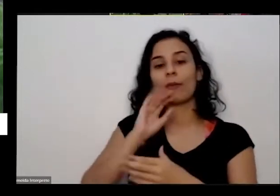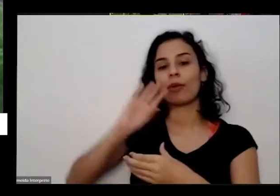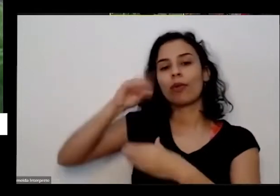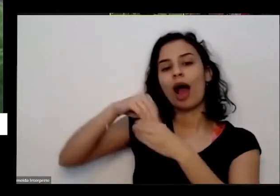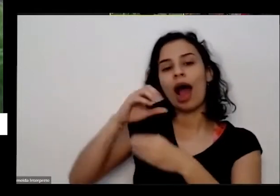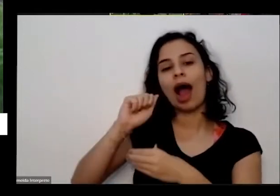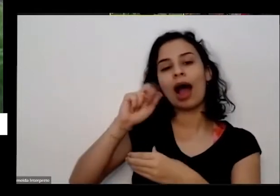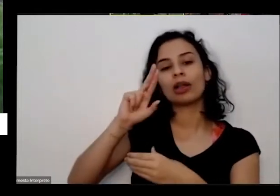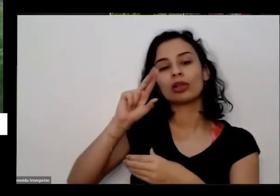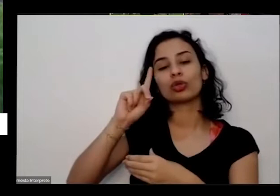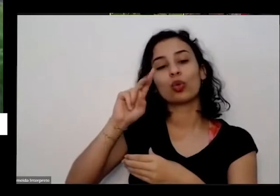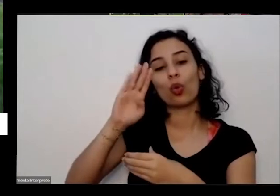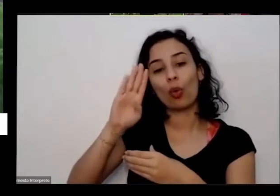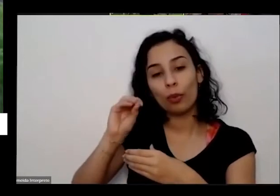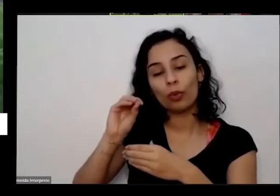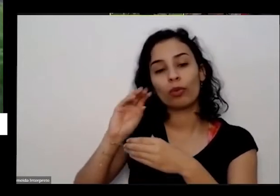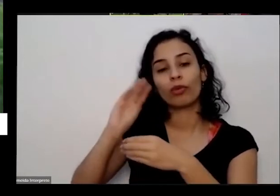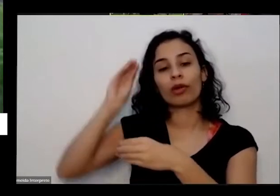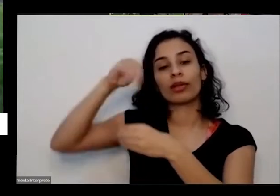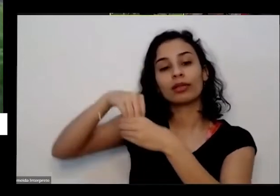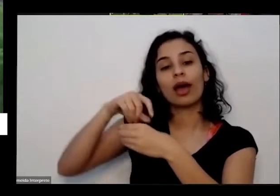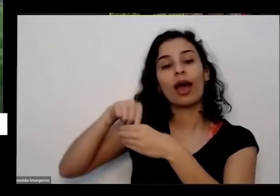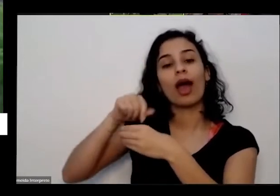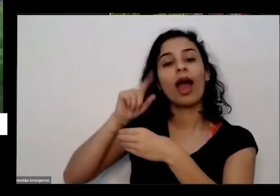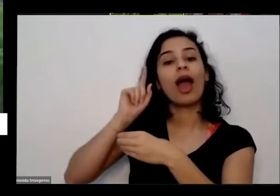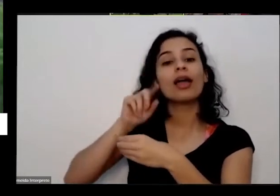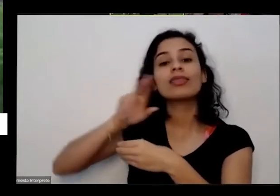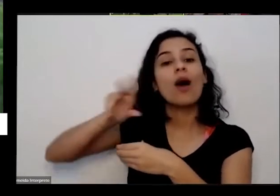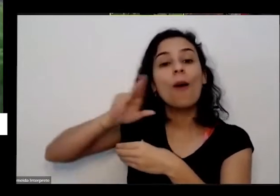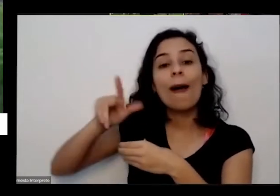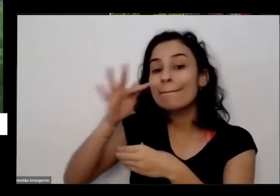gente não tá linda toda a conta está alimentando os bichinhos que estão na terra e esses bichinhos